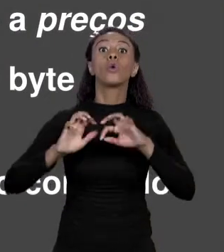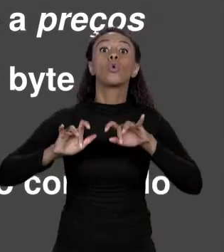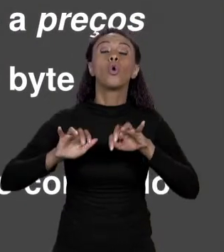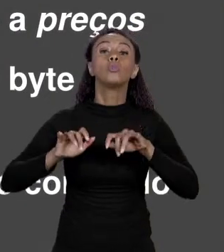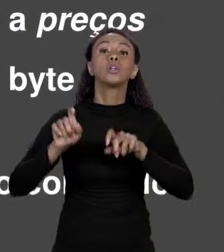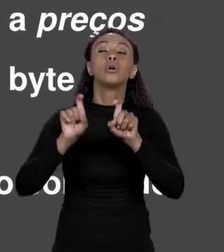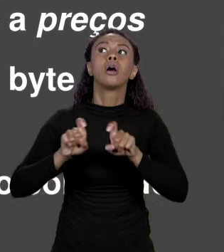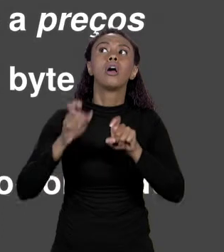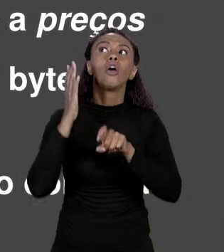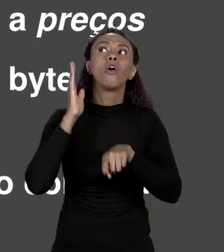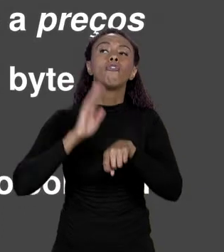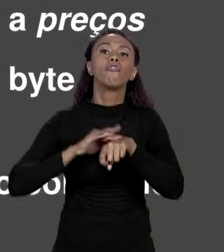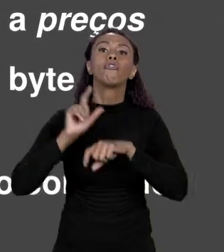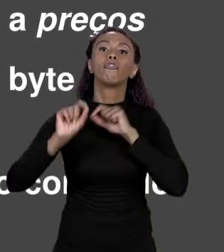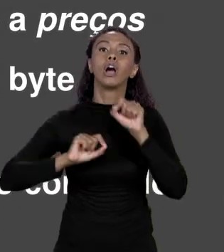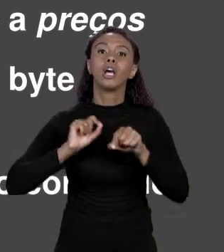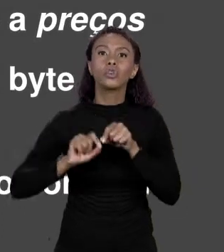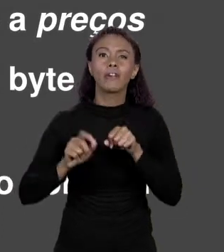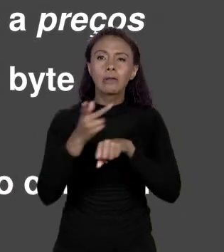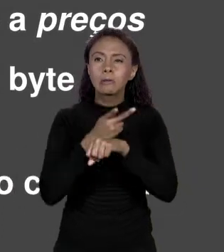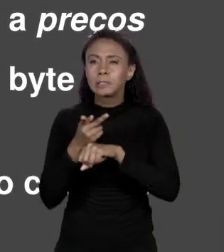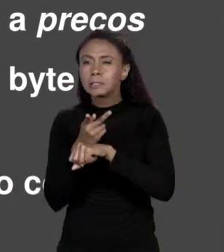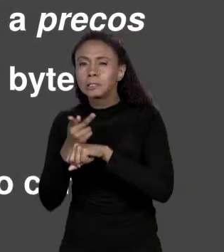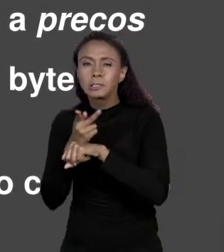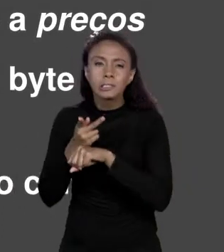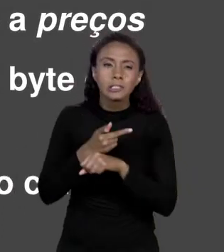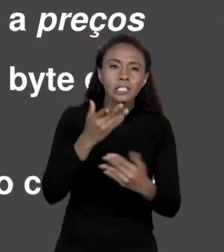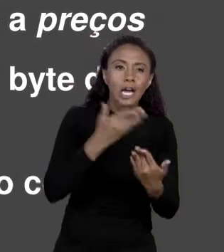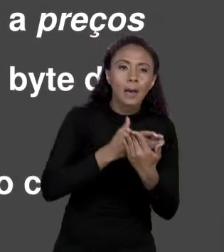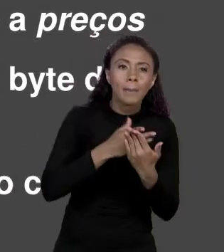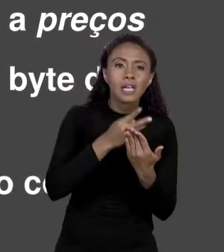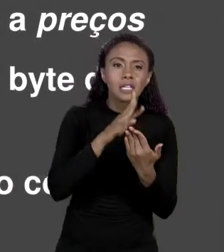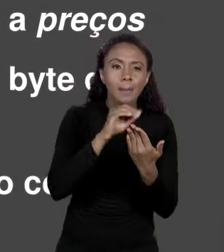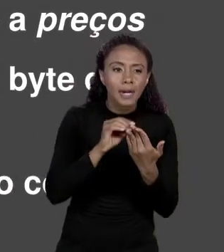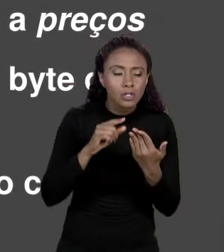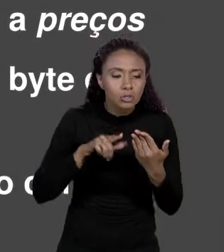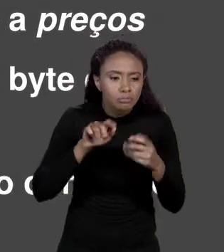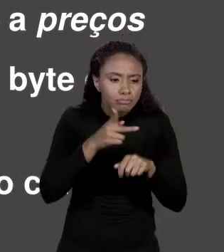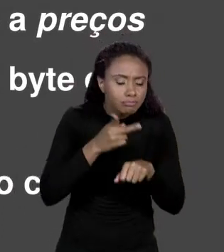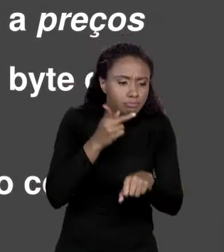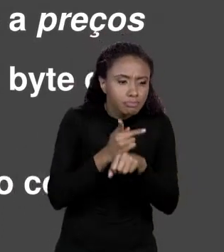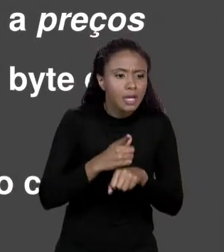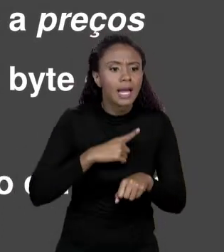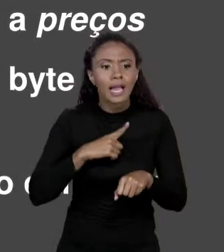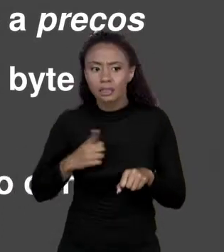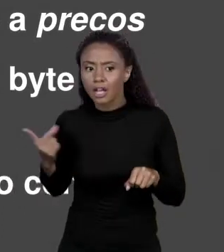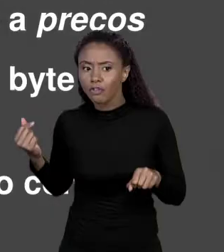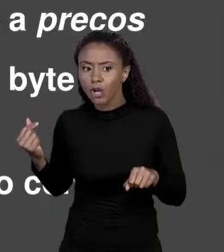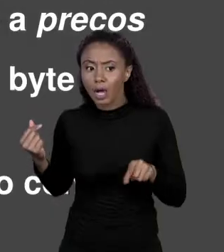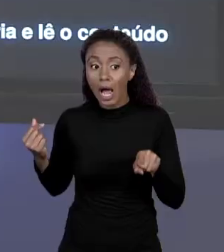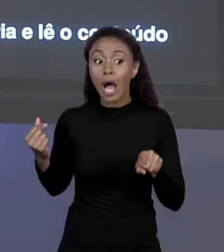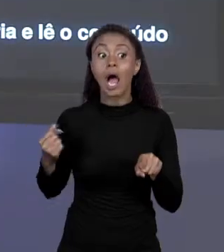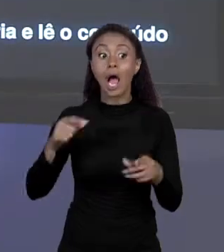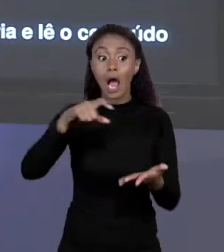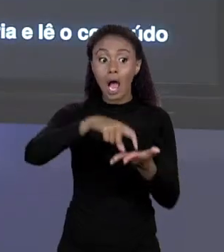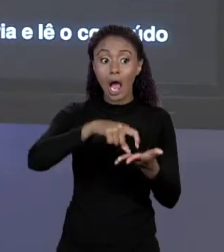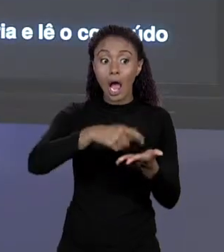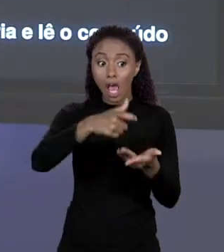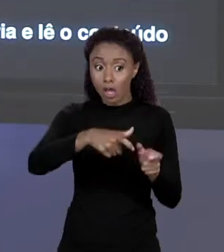DETERMINADO VALOR. QUE VALOR É ESSE? ESSE VALOR É O ENDEREÇO DO ARRANJO. ENTÃO ELA LÊ ESSE